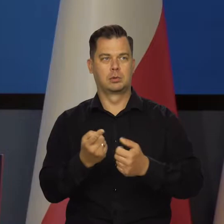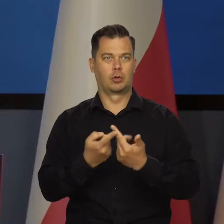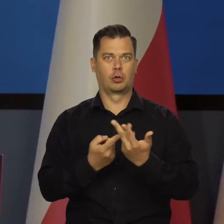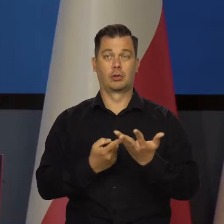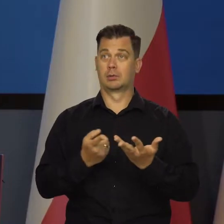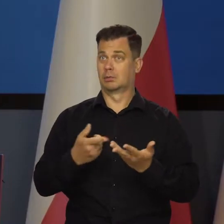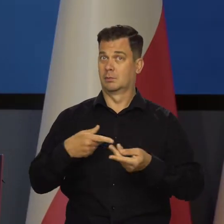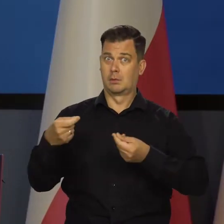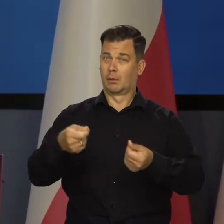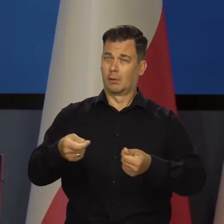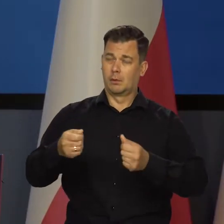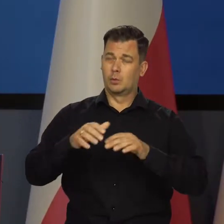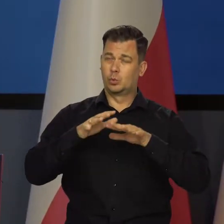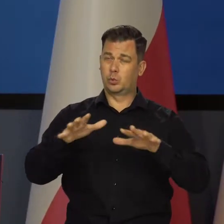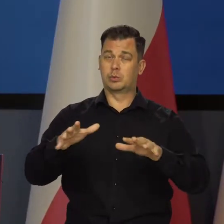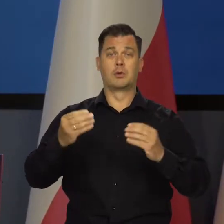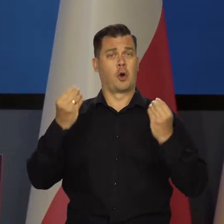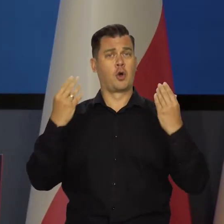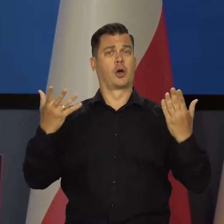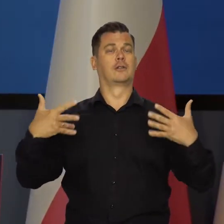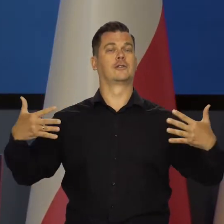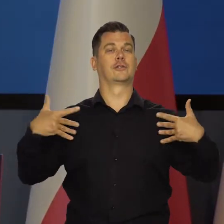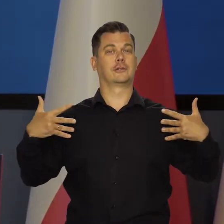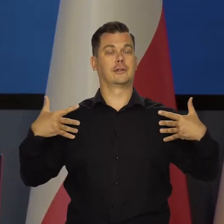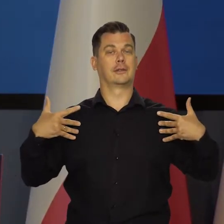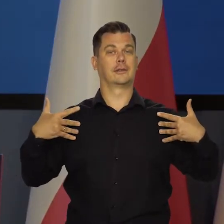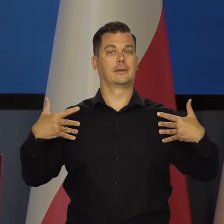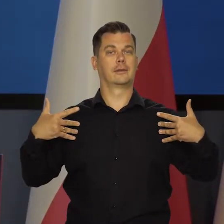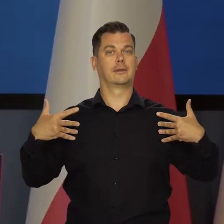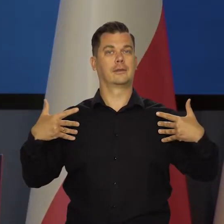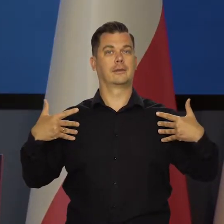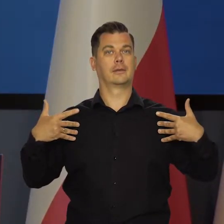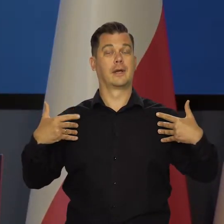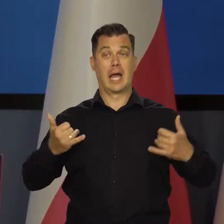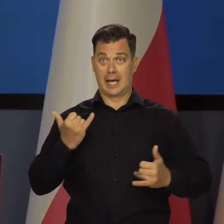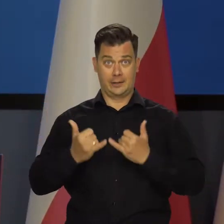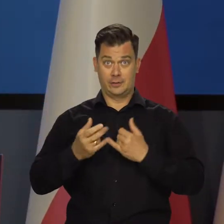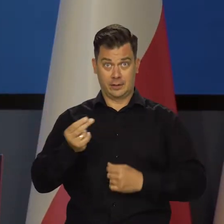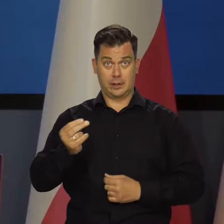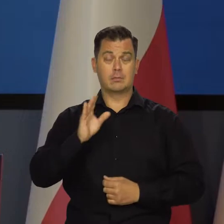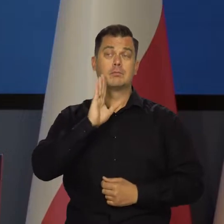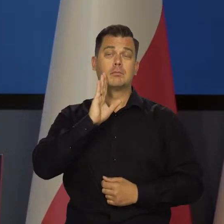żeby zapewnić godne życie Polakom. Ale gdyby to mielibyśmy koło 3 proc.,